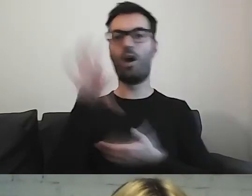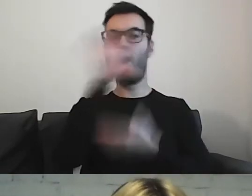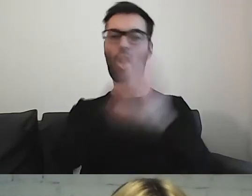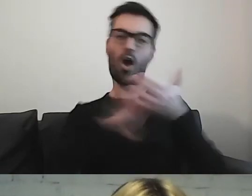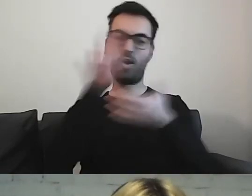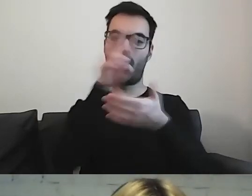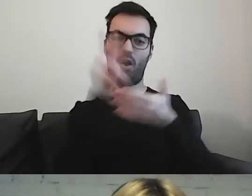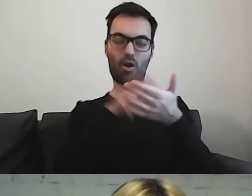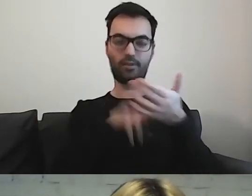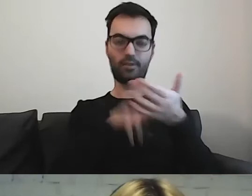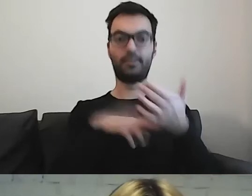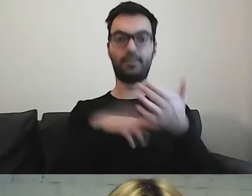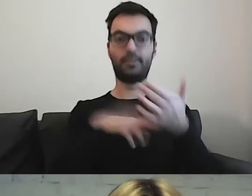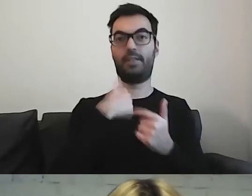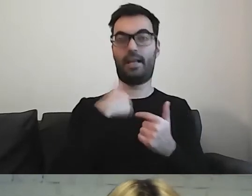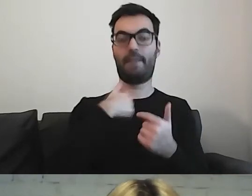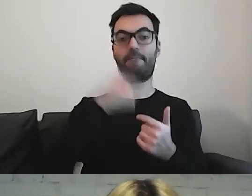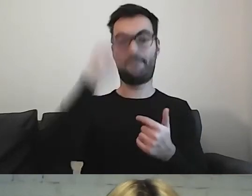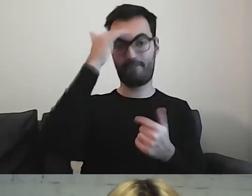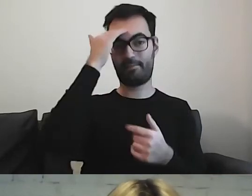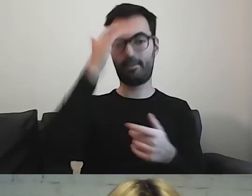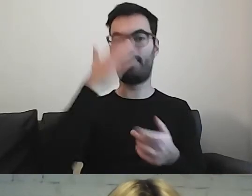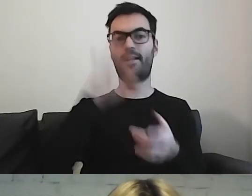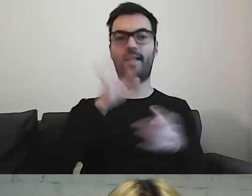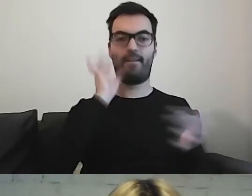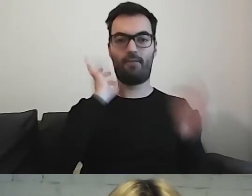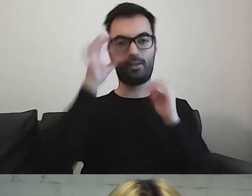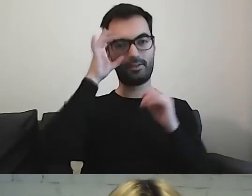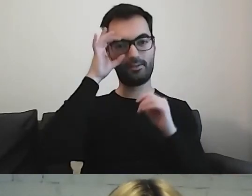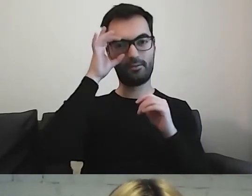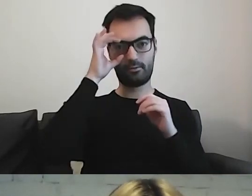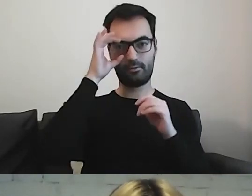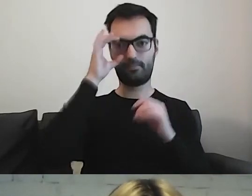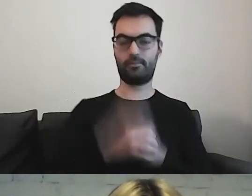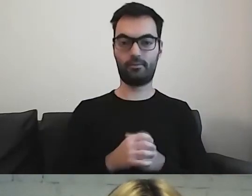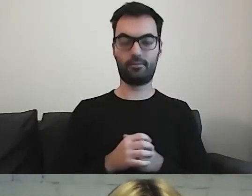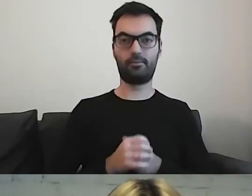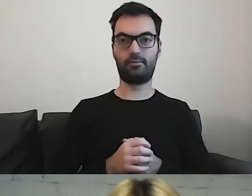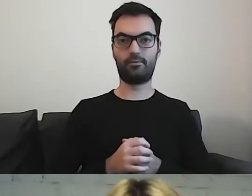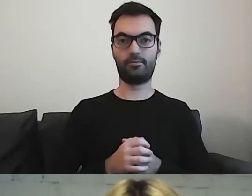Dzięki temu wiem, jakie tam są informacje zawarte. Trochę tak jest.